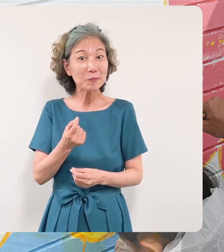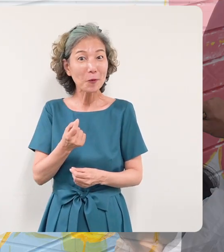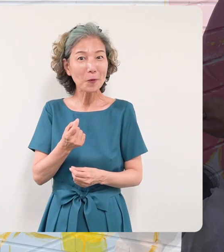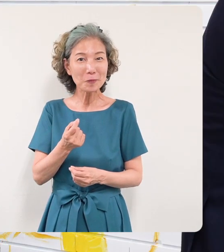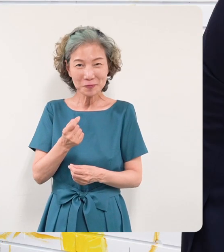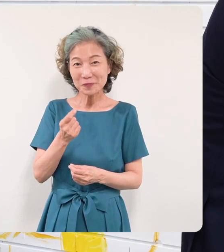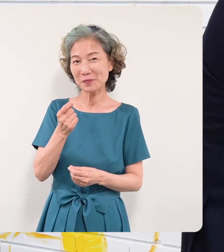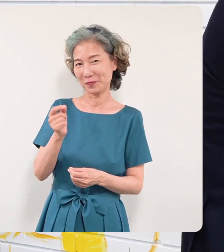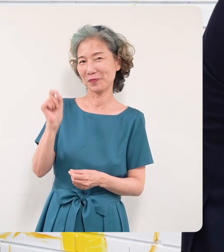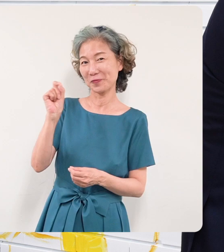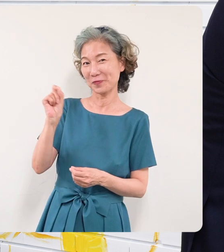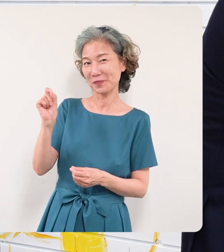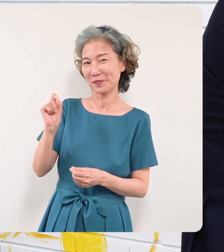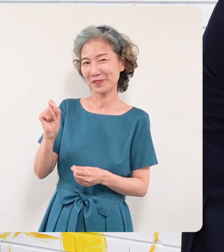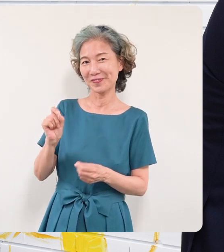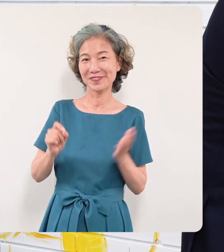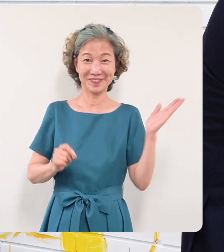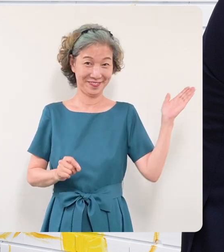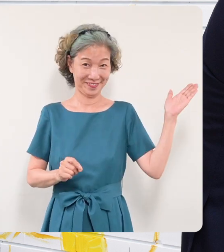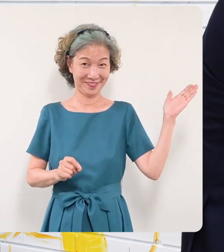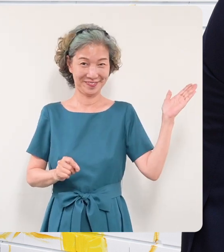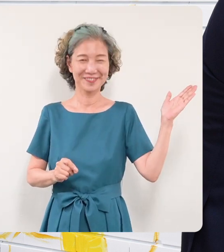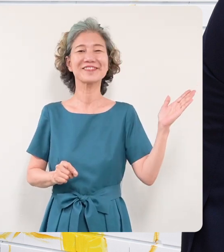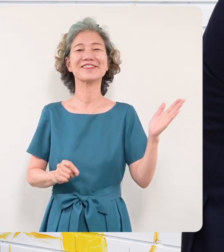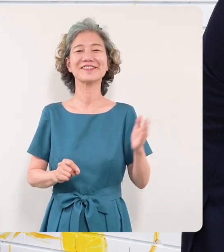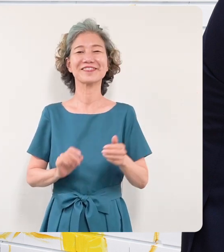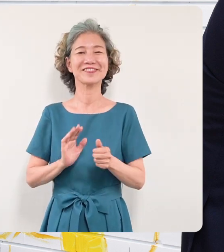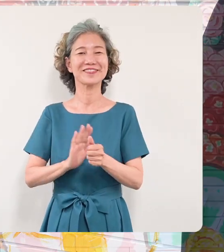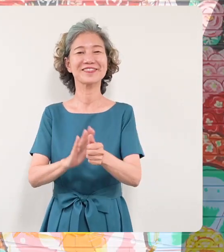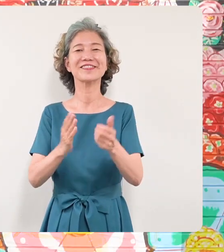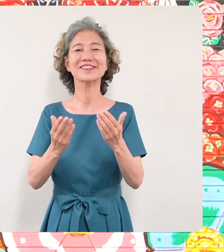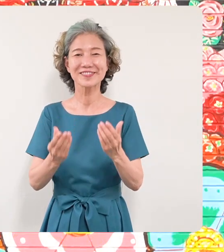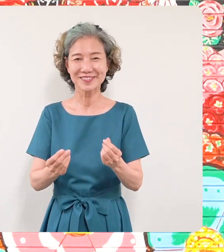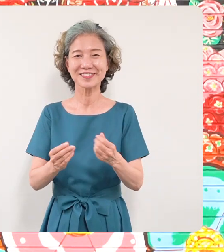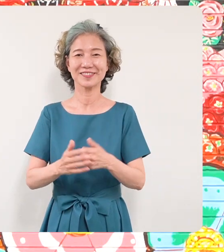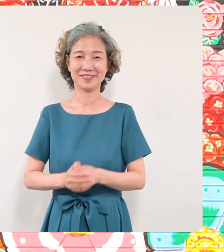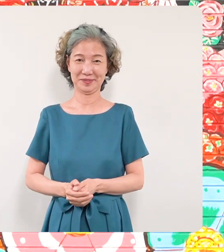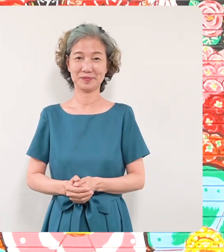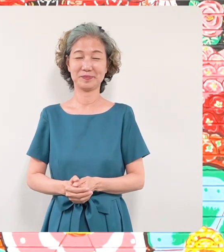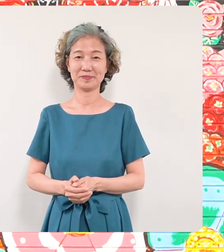少し筆を入れさせていただきました